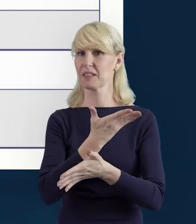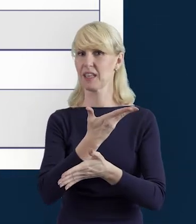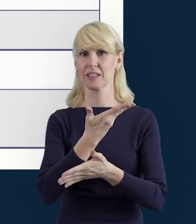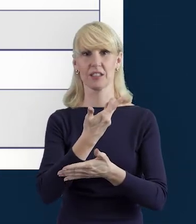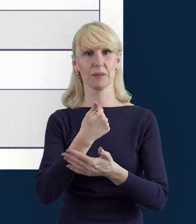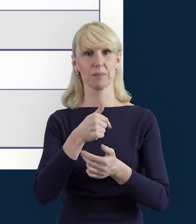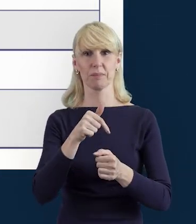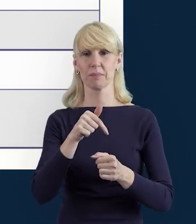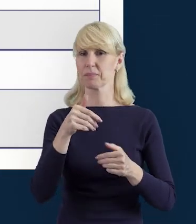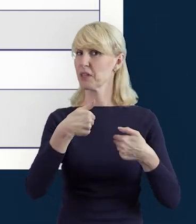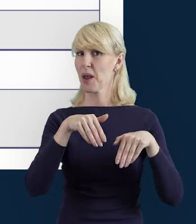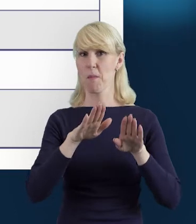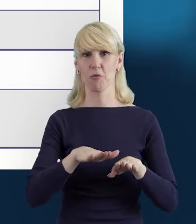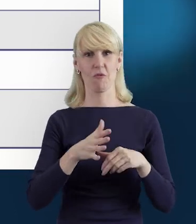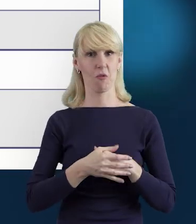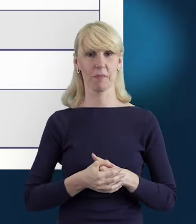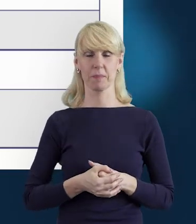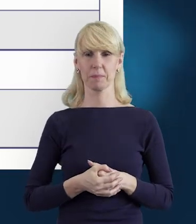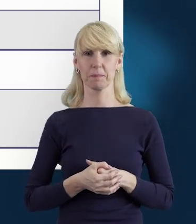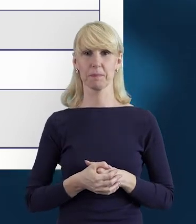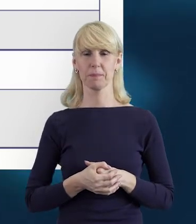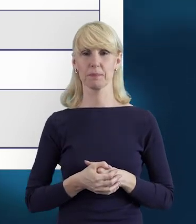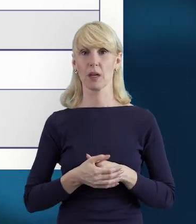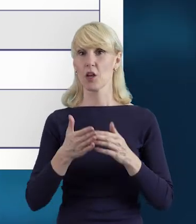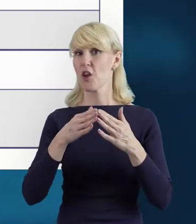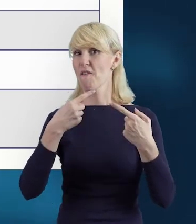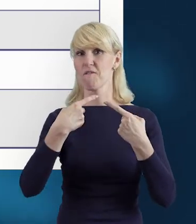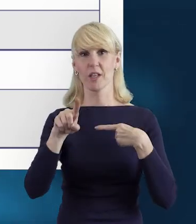Nie będzie też w związku z tym możliwości wysłania danych.